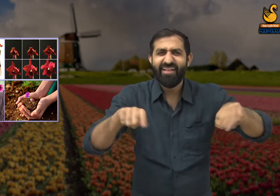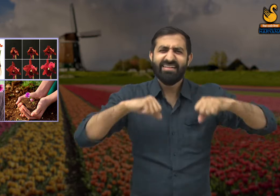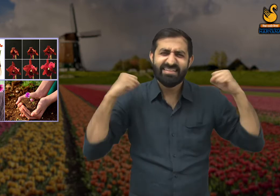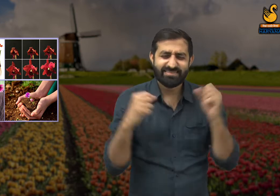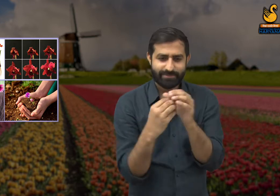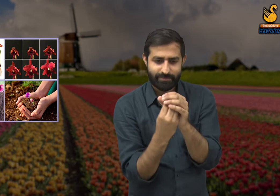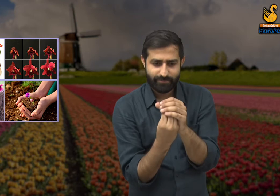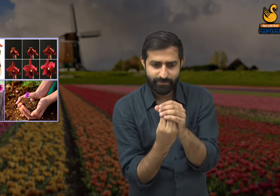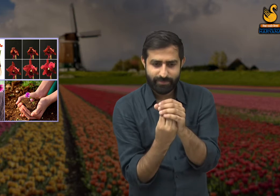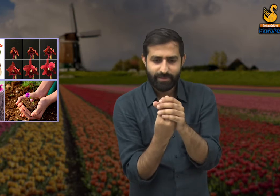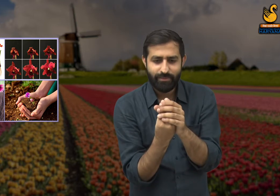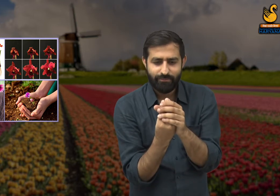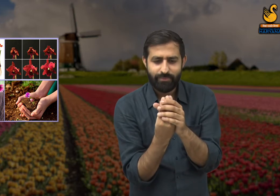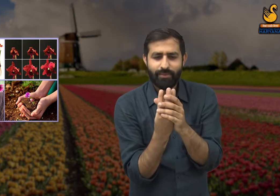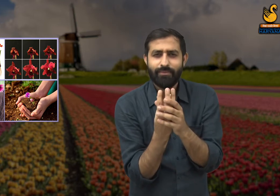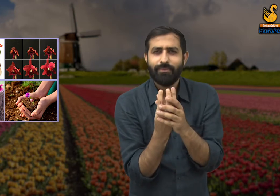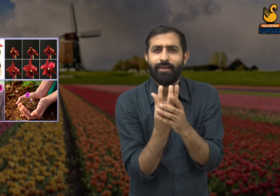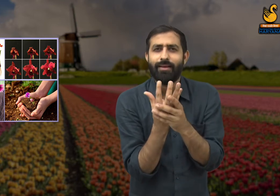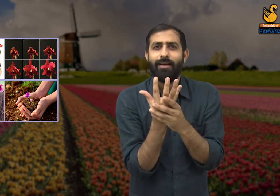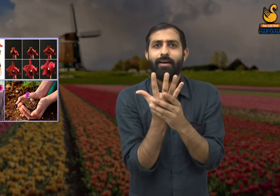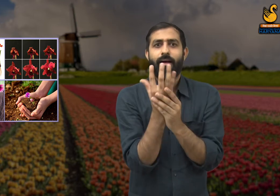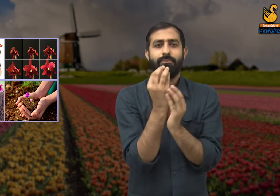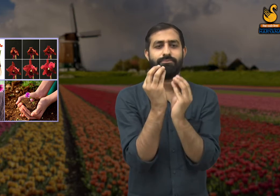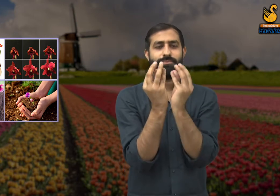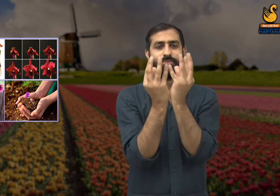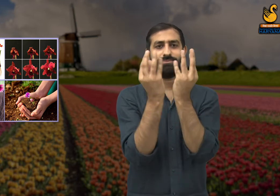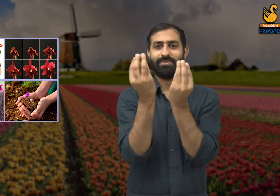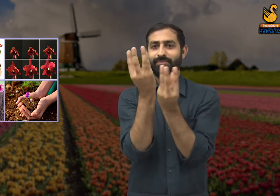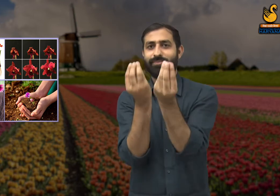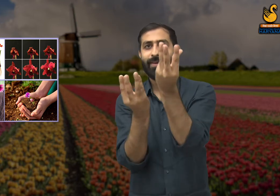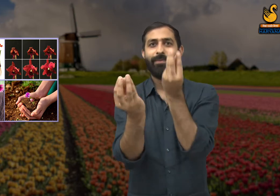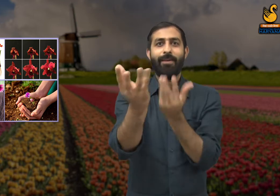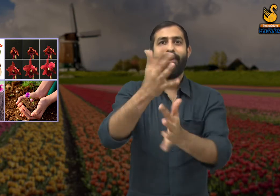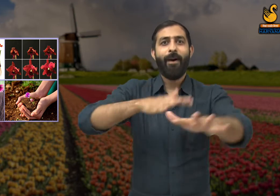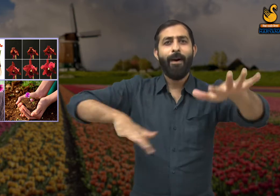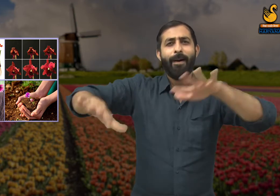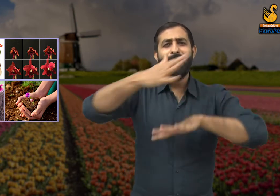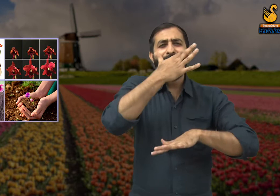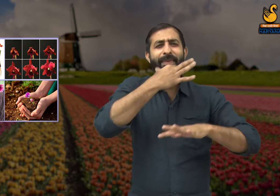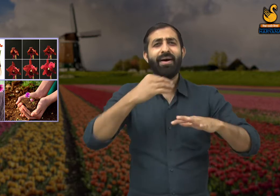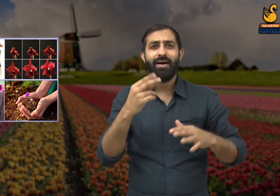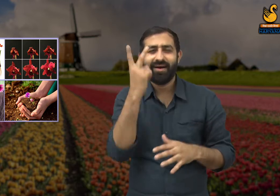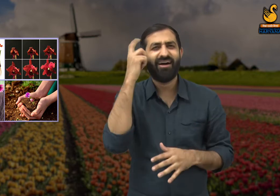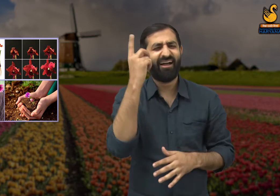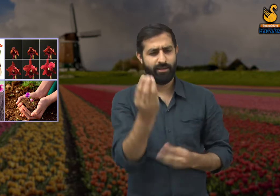हम धरती की शक्ति से लड़कर उससे बाहर निकले हैं और आज करोड़ों फूल प्रकृति में सुंदरता बिखेर रहे हैं.